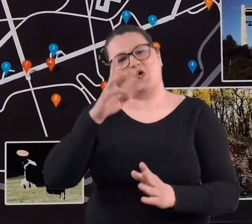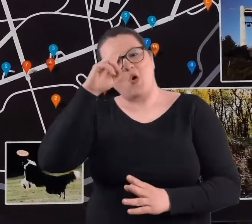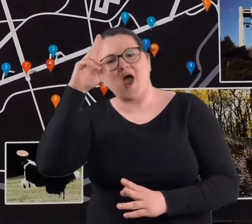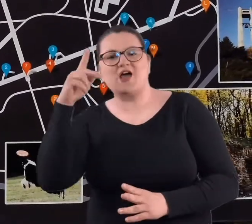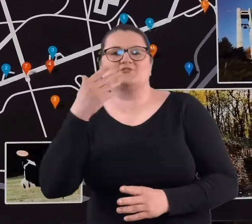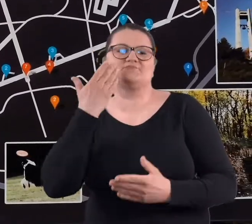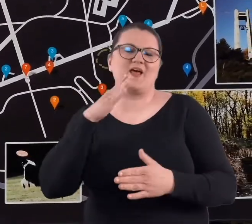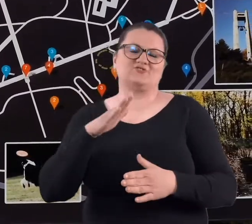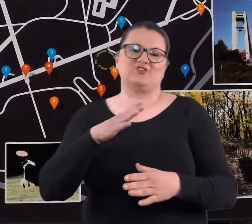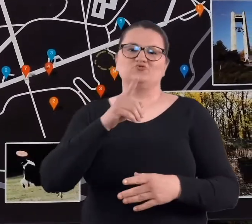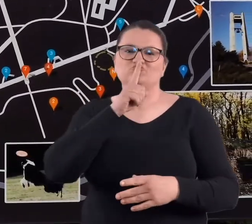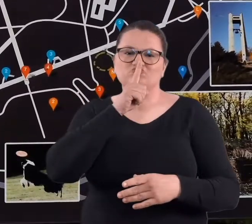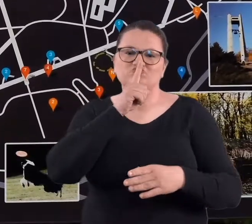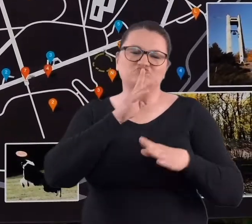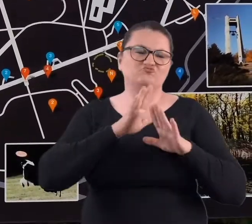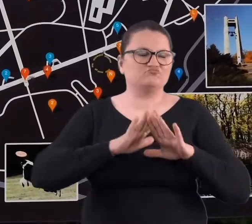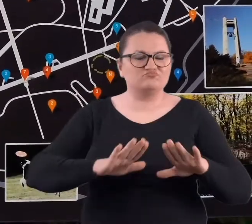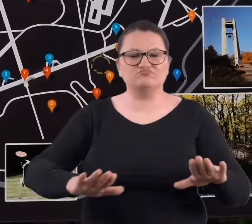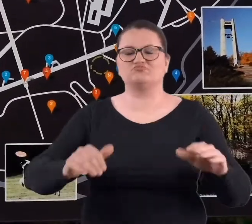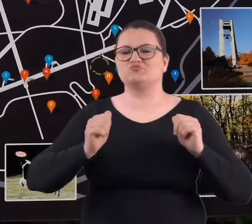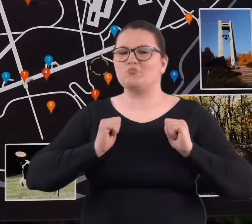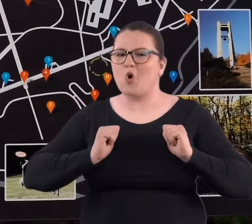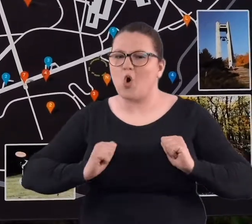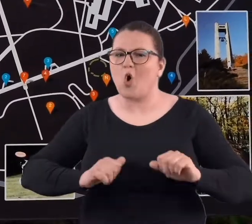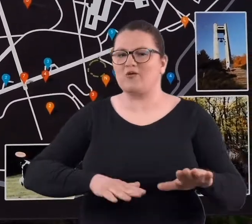z cmentarzami, z cichym miejscem.